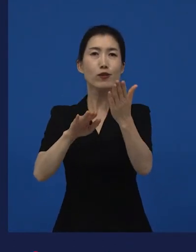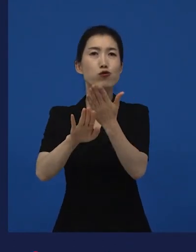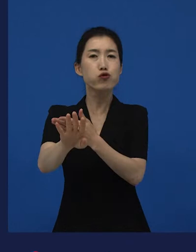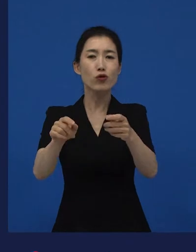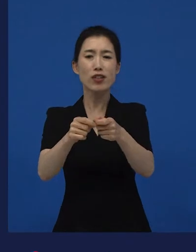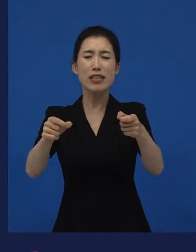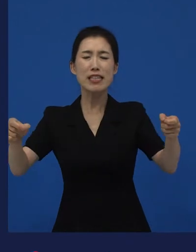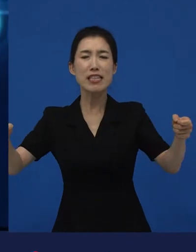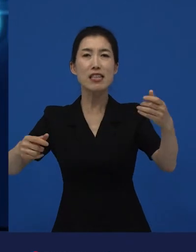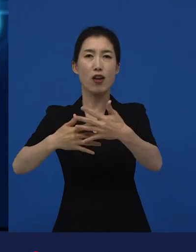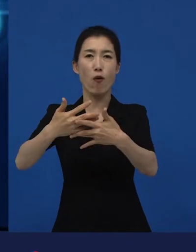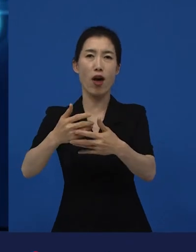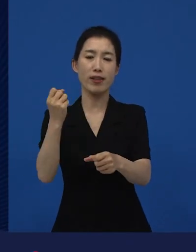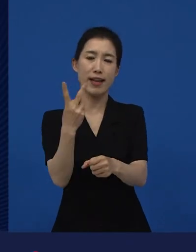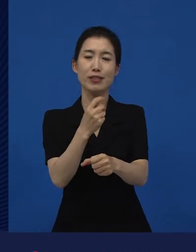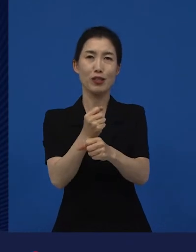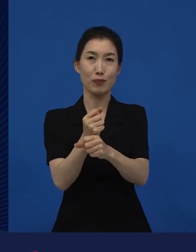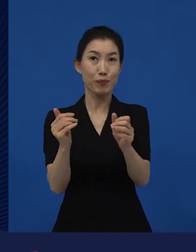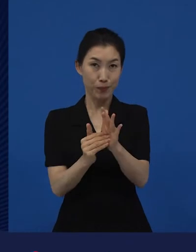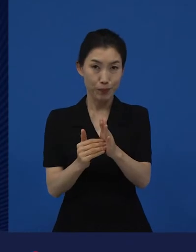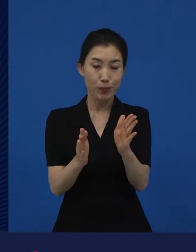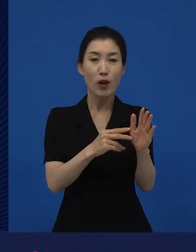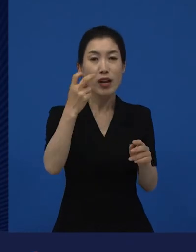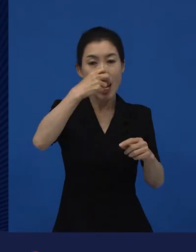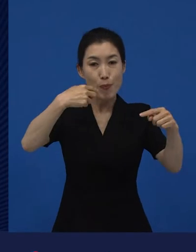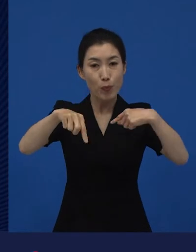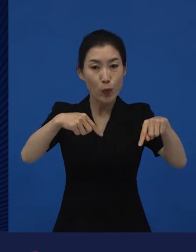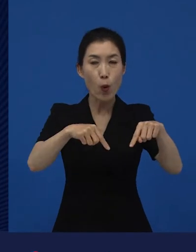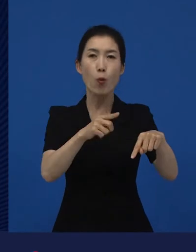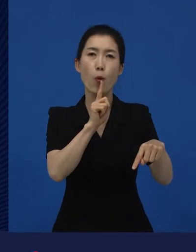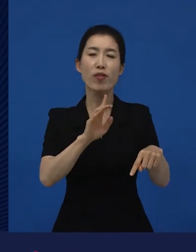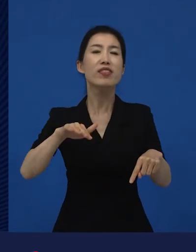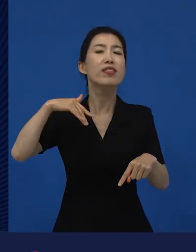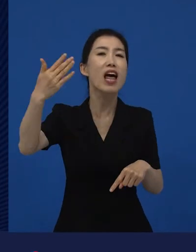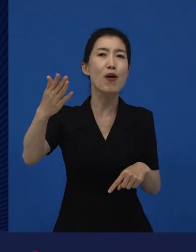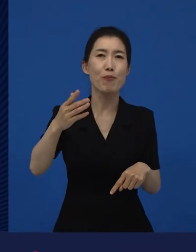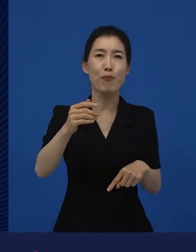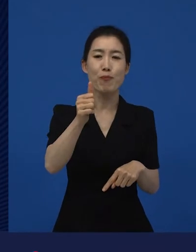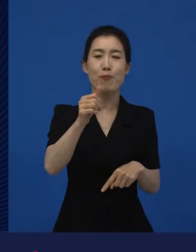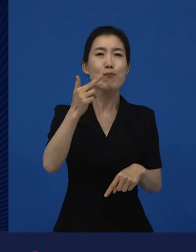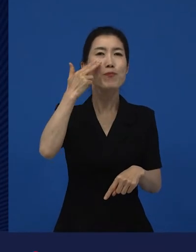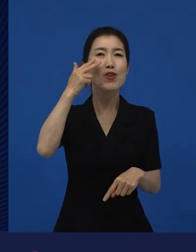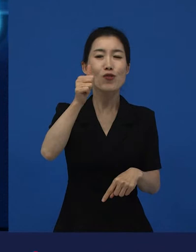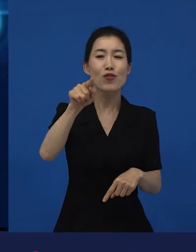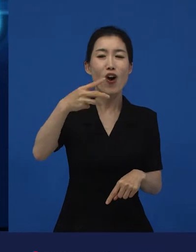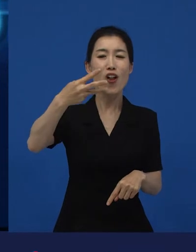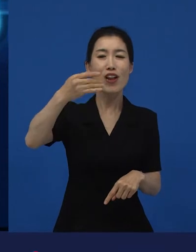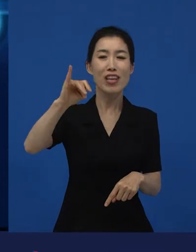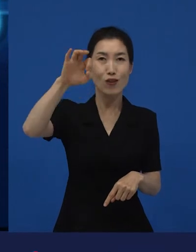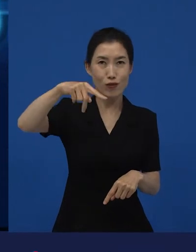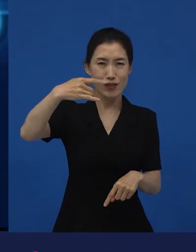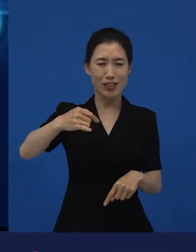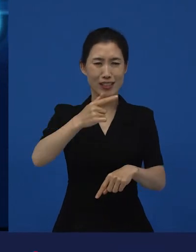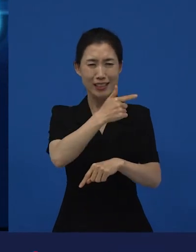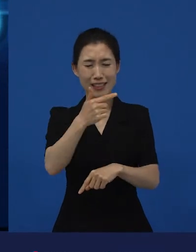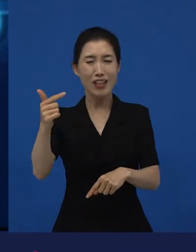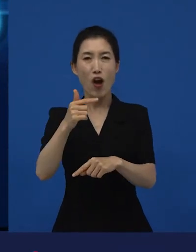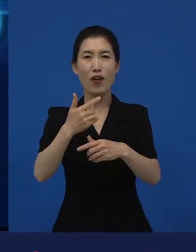그 감독이 그다음에 굉장히 큰 헐리우드의 블록버스터 영화를 제작하기도 하는데